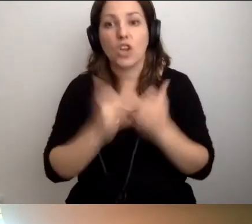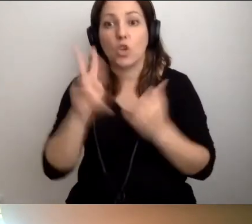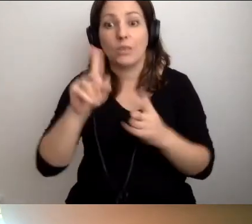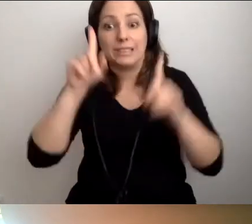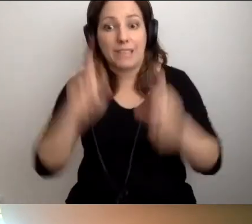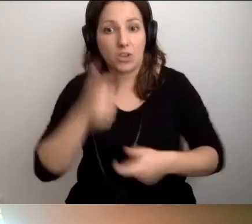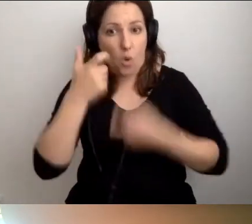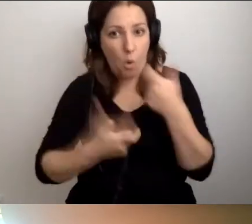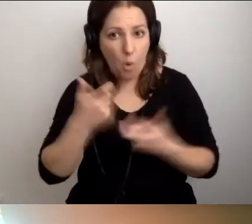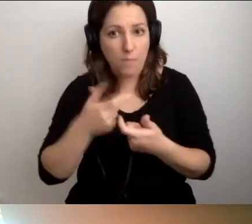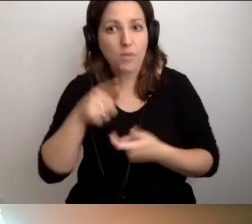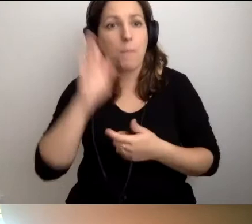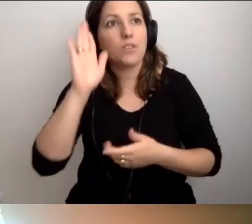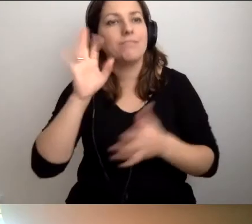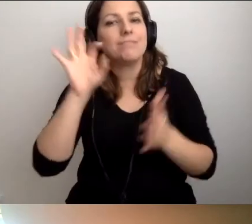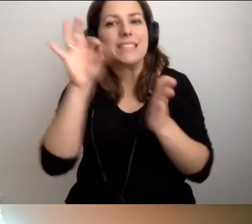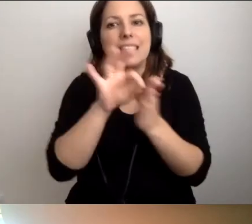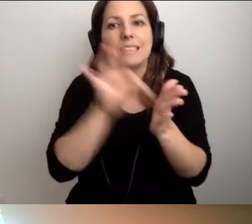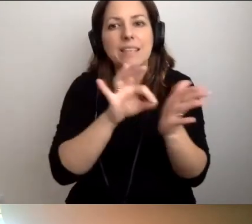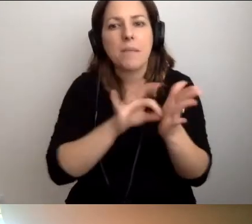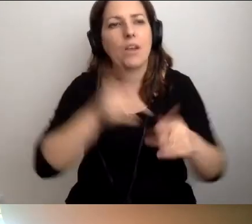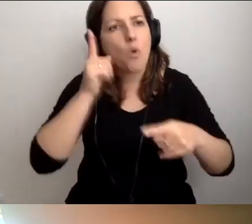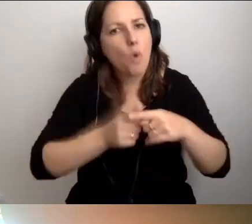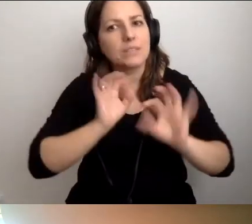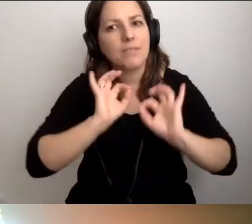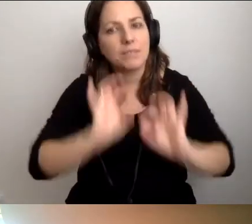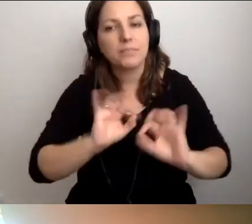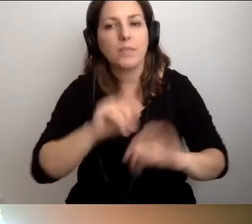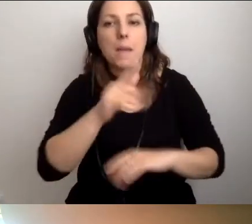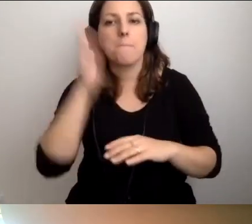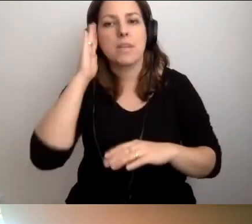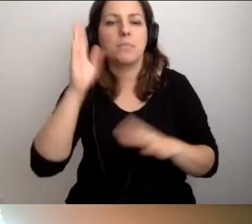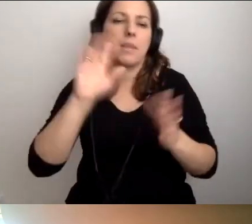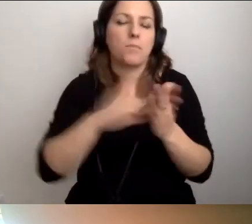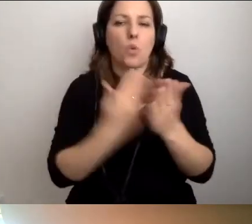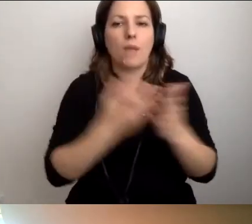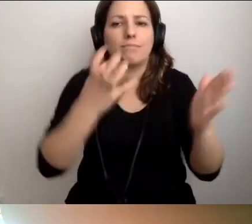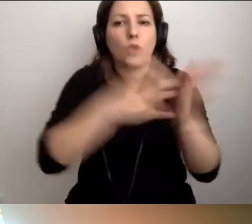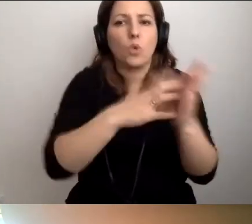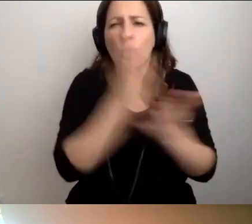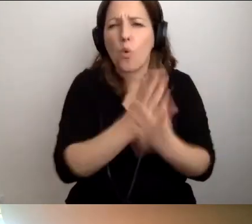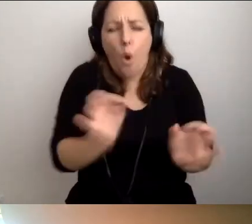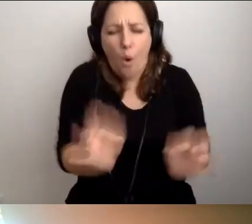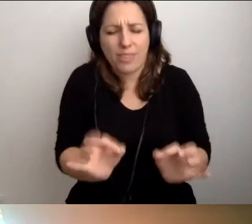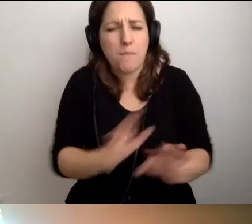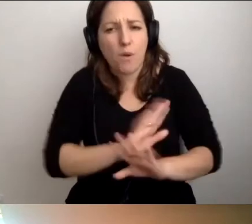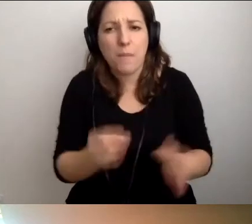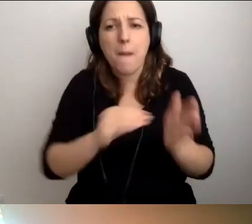będzie to robił systematycznie, konsekwentnie, np. od tej pory będziemy umieszczać podpisy alternatywne